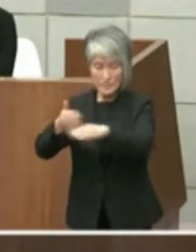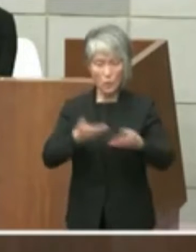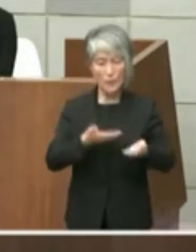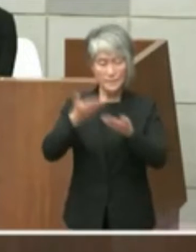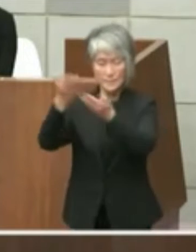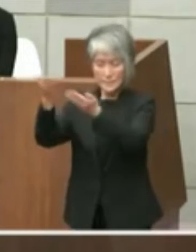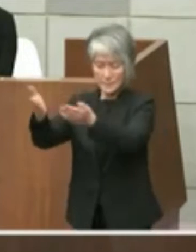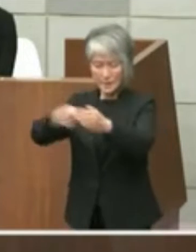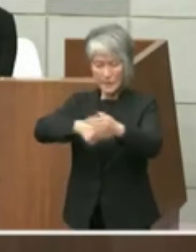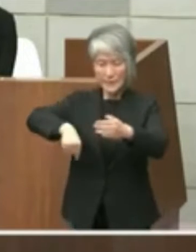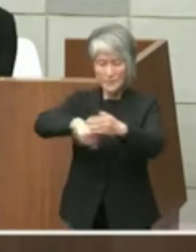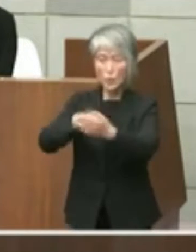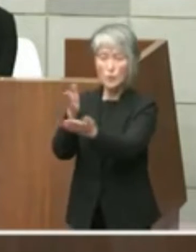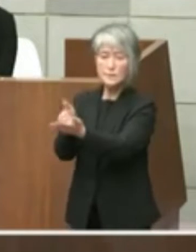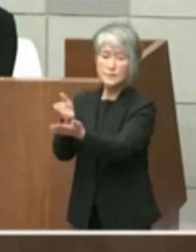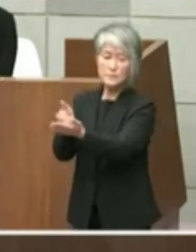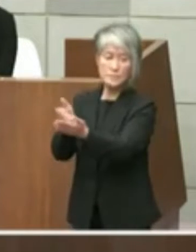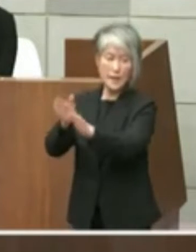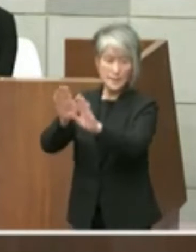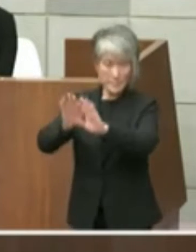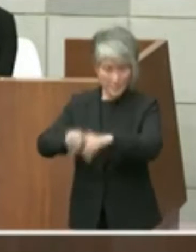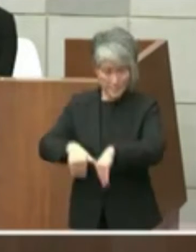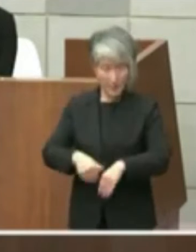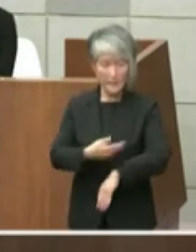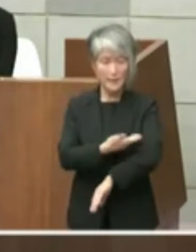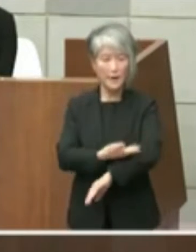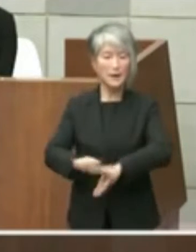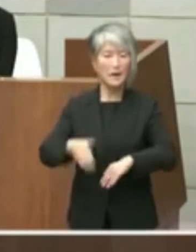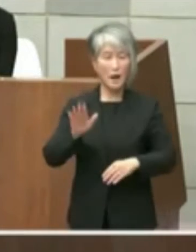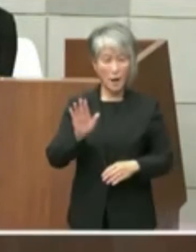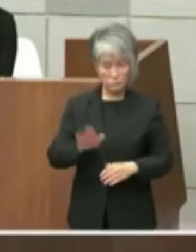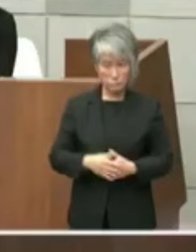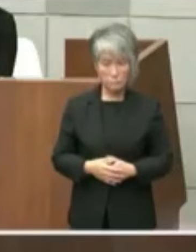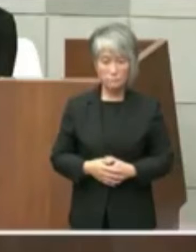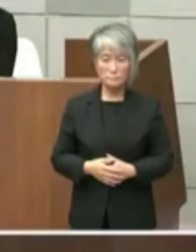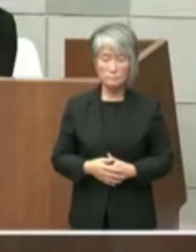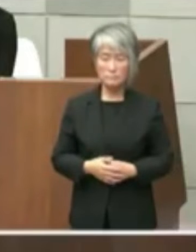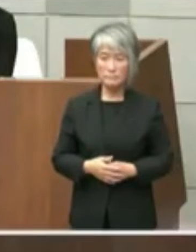申し上げた経緯であります まぁちょっと歌っあの見えにくいと思い